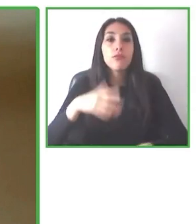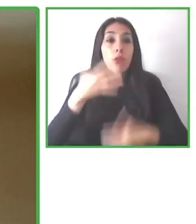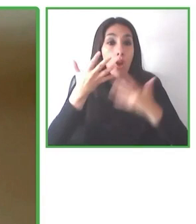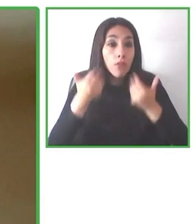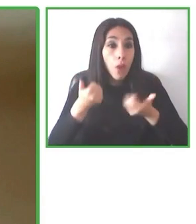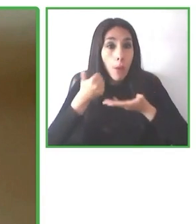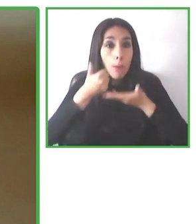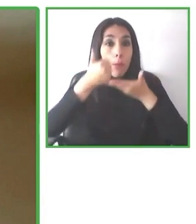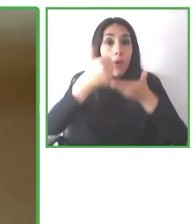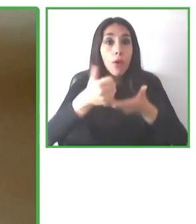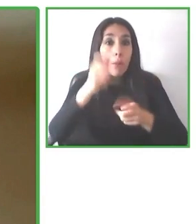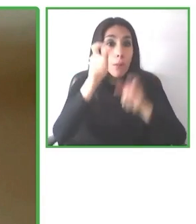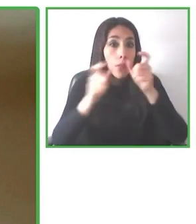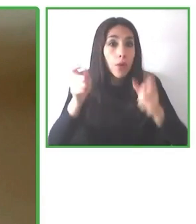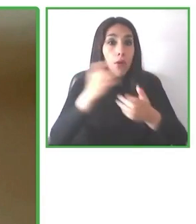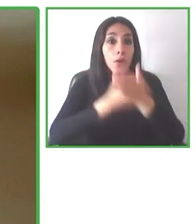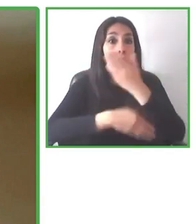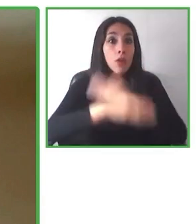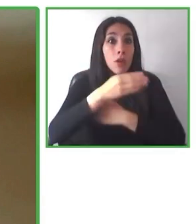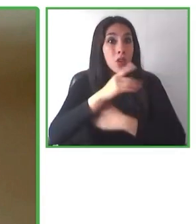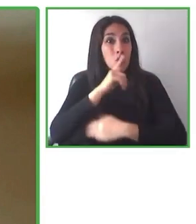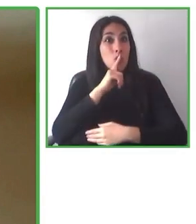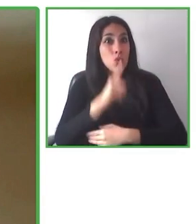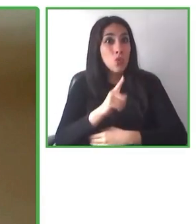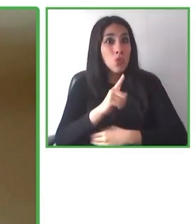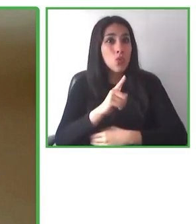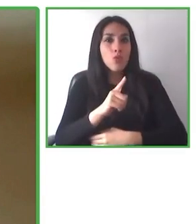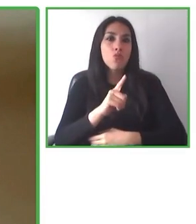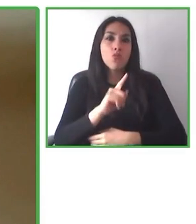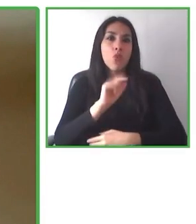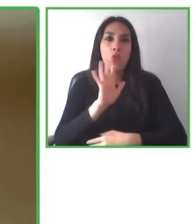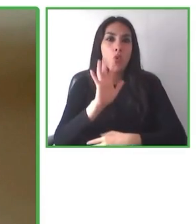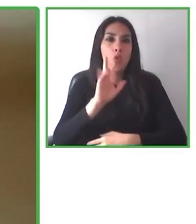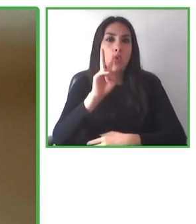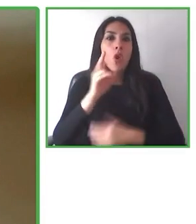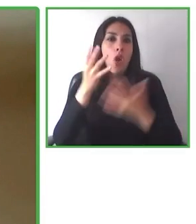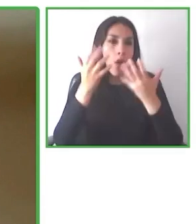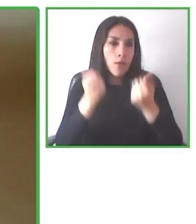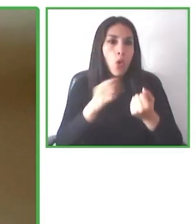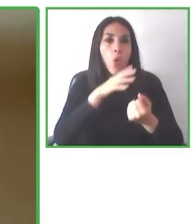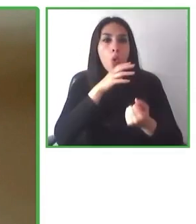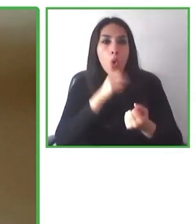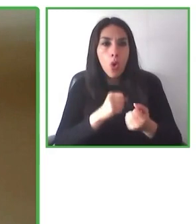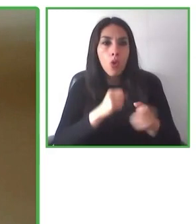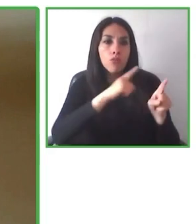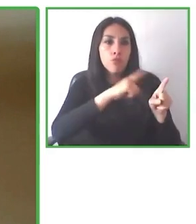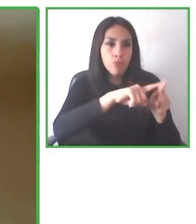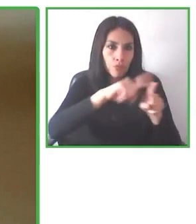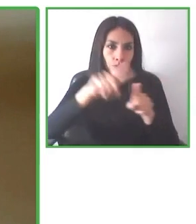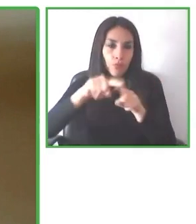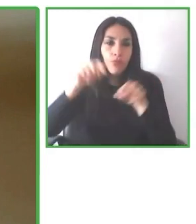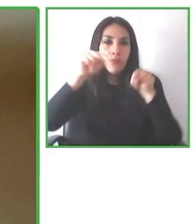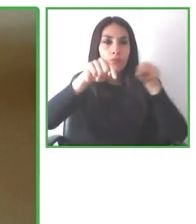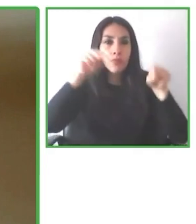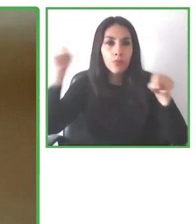alojamiento, actividades, viajes diarios con más de 80 destinos, que cuenta con un servicio de atención al cliente especializado.